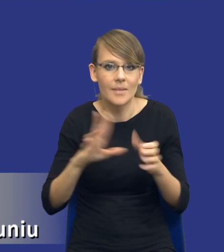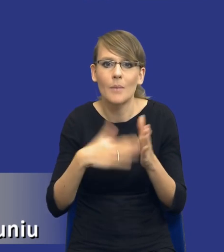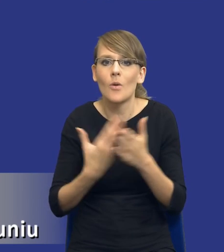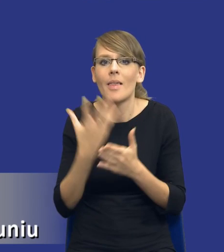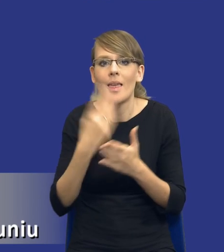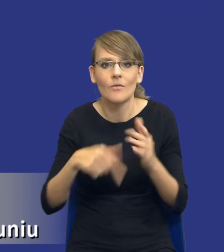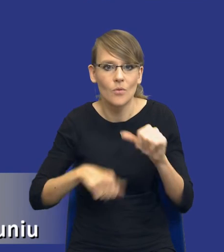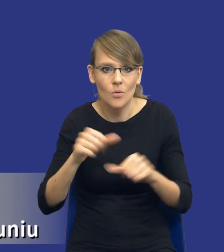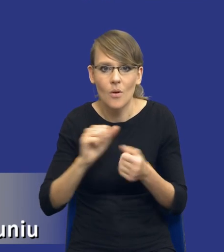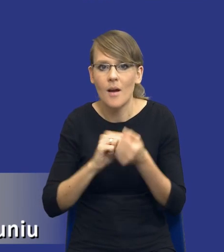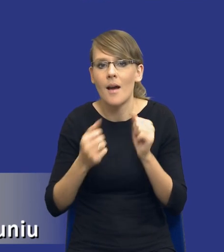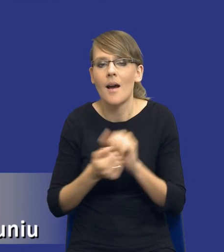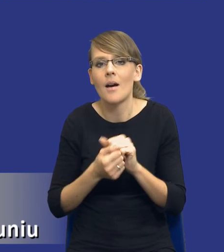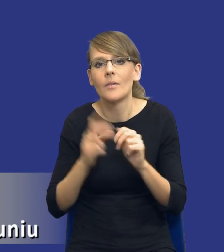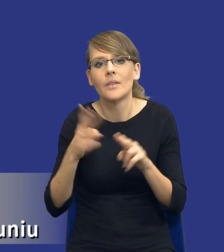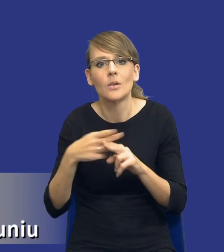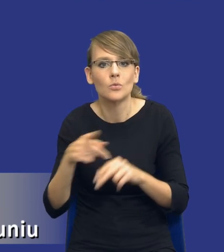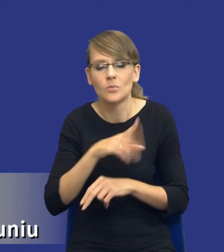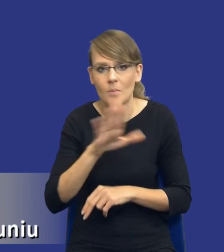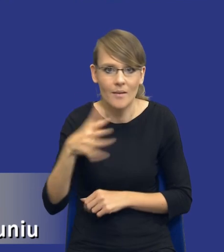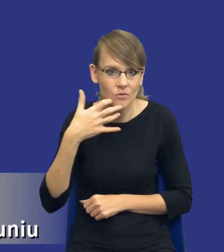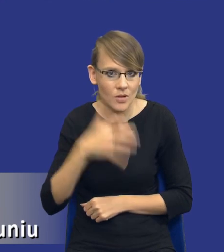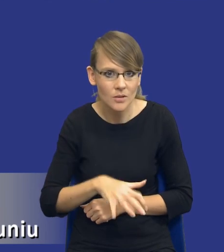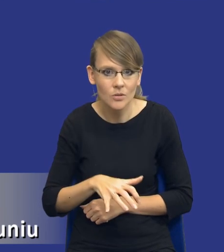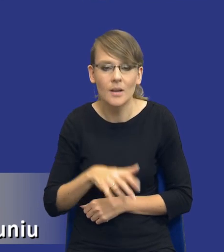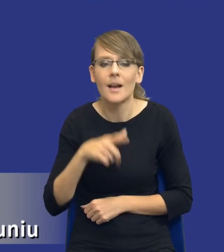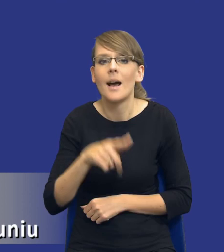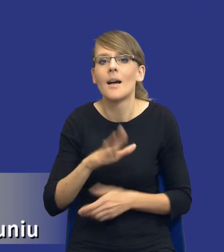czy nawet niektóre jednostki robią to o wiele wcześniej, do zamówienia, które ma zostać